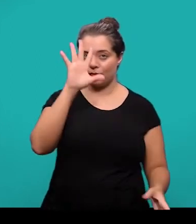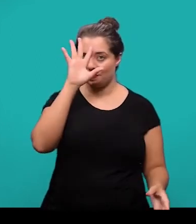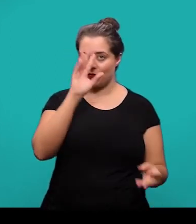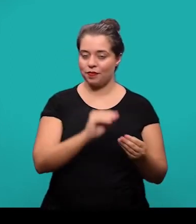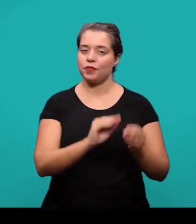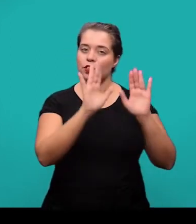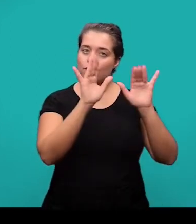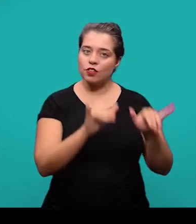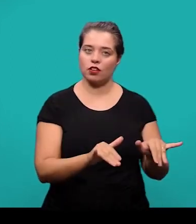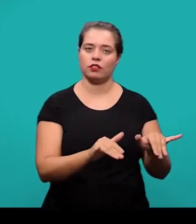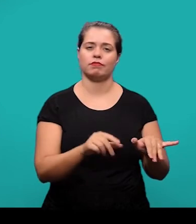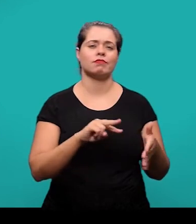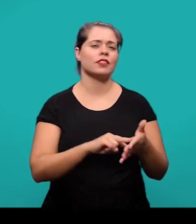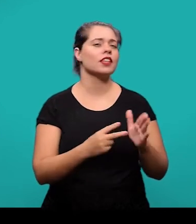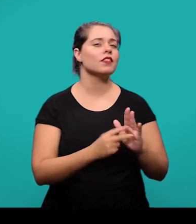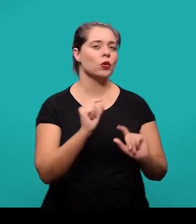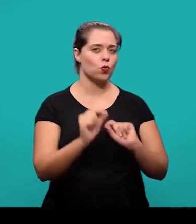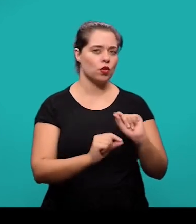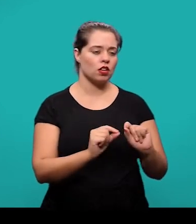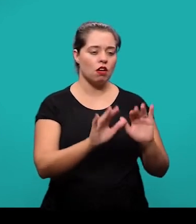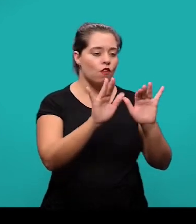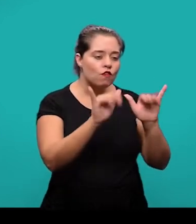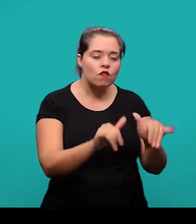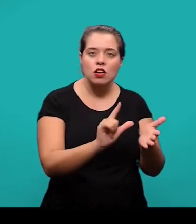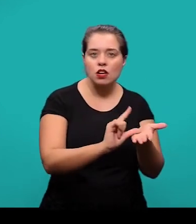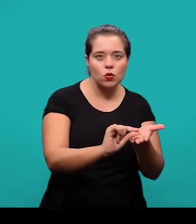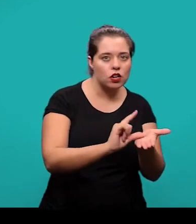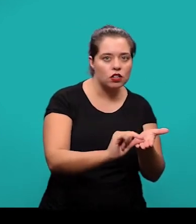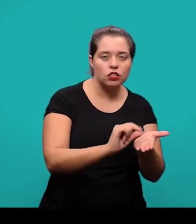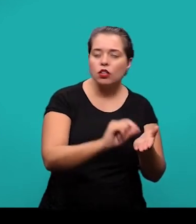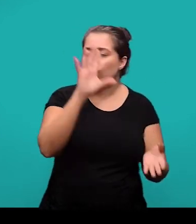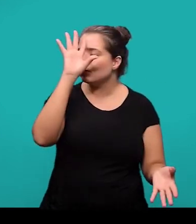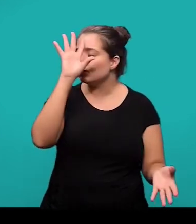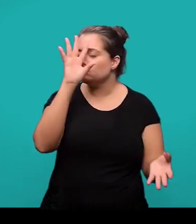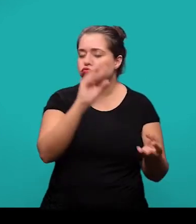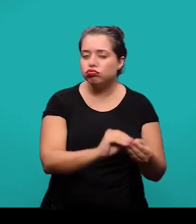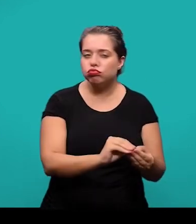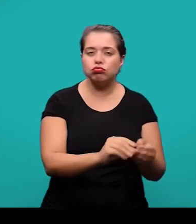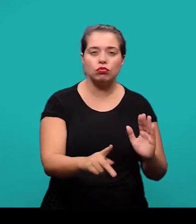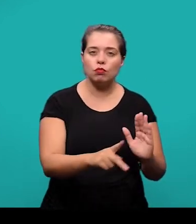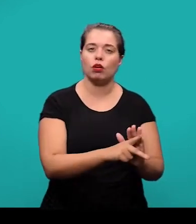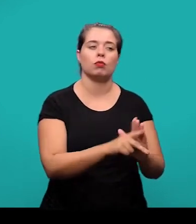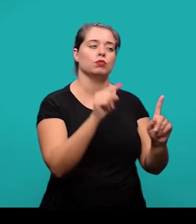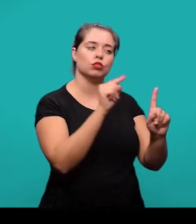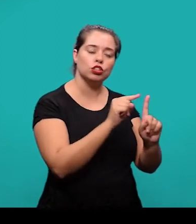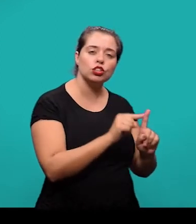é a parte final do artigo onde são apresentadas as considerações que correspondem aos objetivos ou hipótese da pesquisa.